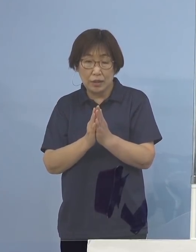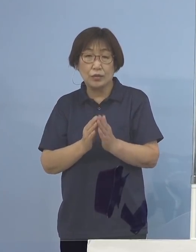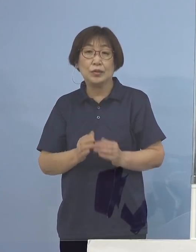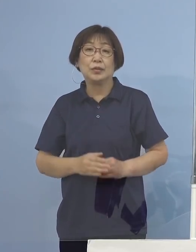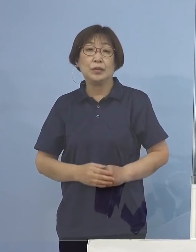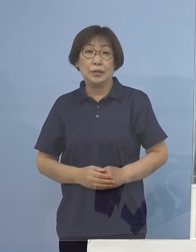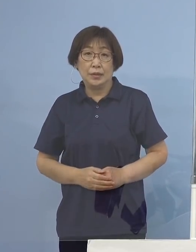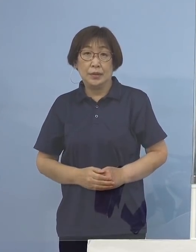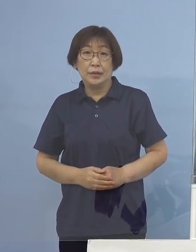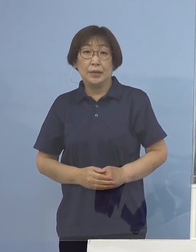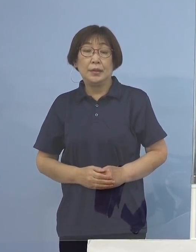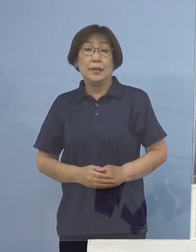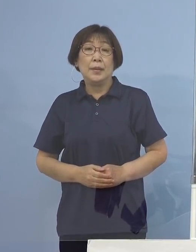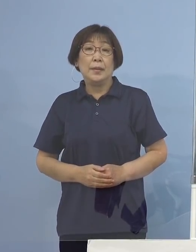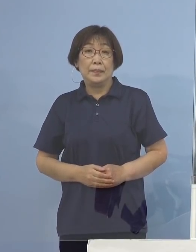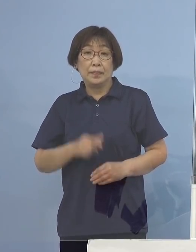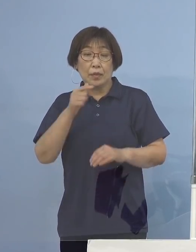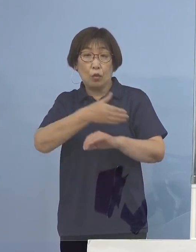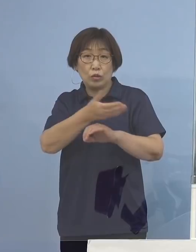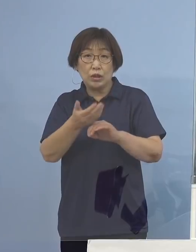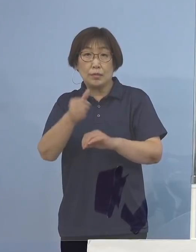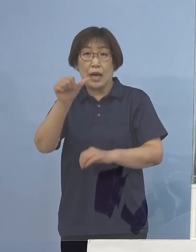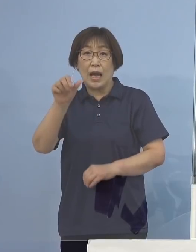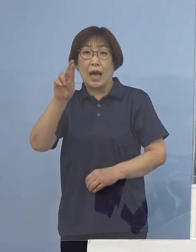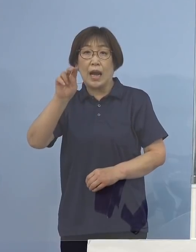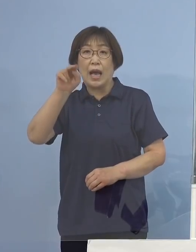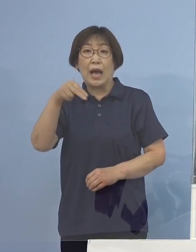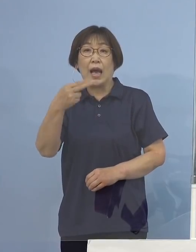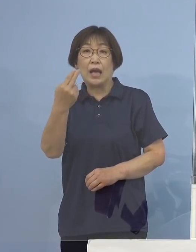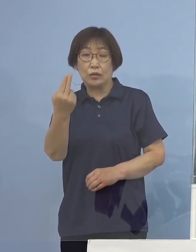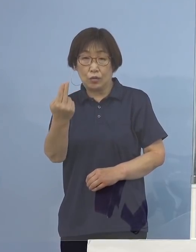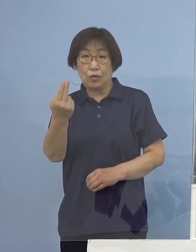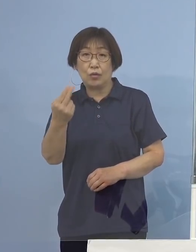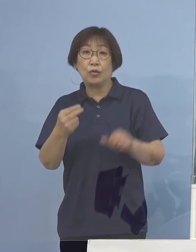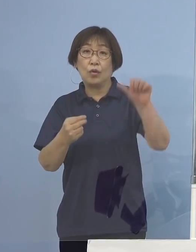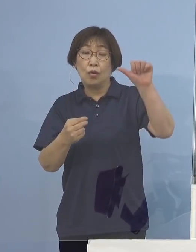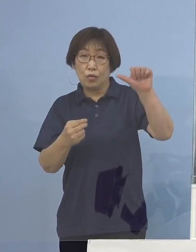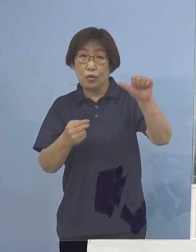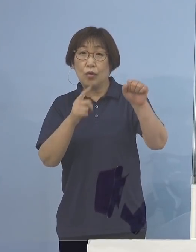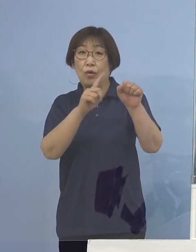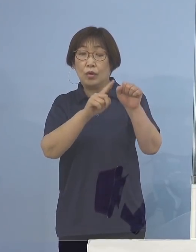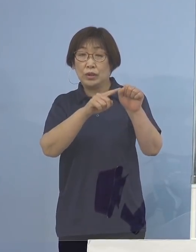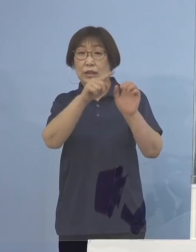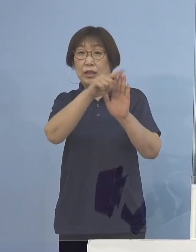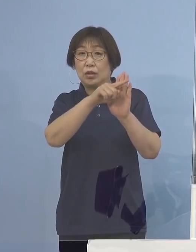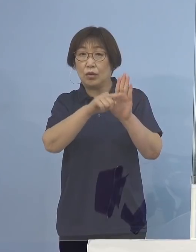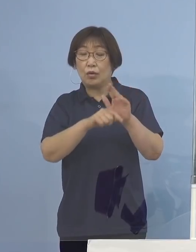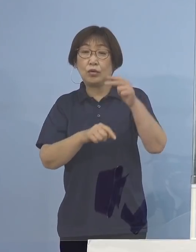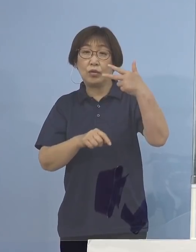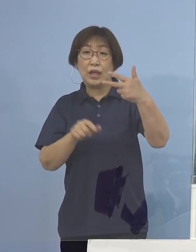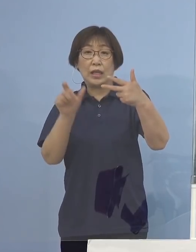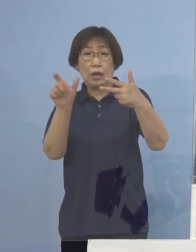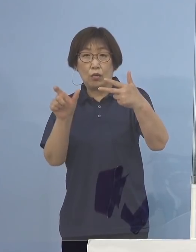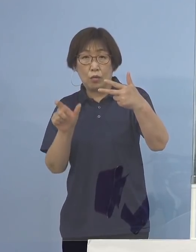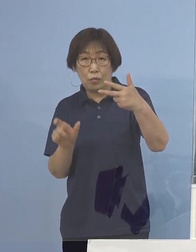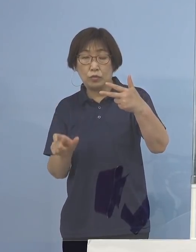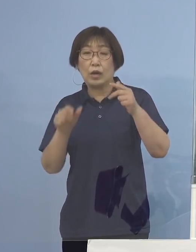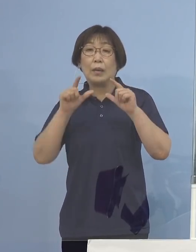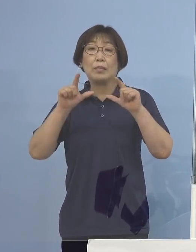これを受けまして「とくしまアラート」にかかる 5指標7項目発表させていただきます